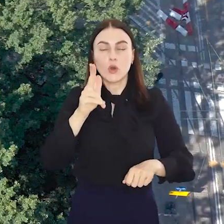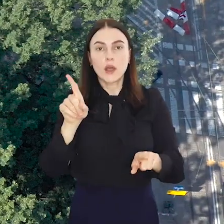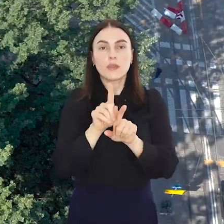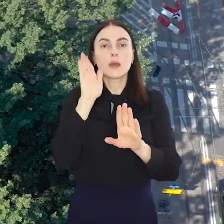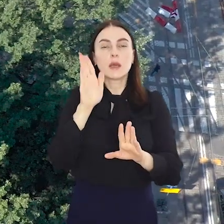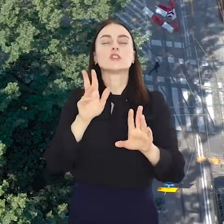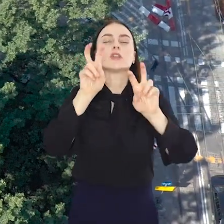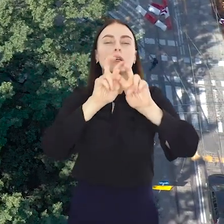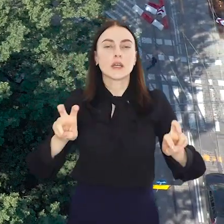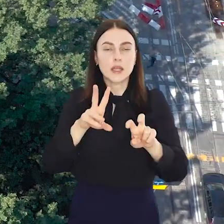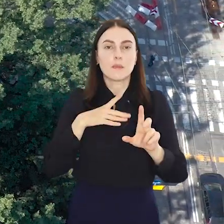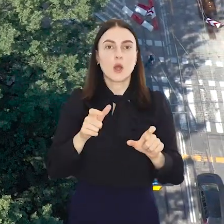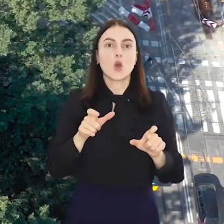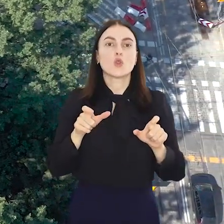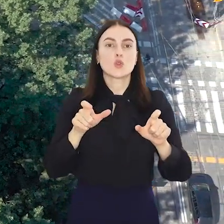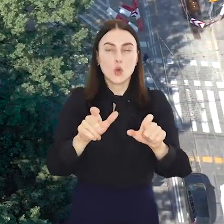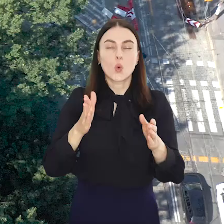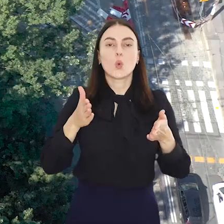Będzie też remont torowiska na ul.